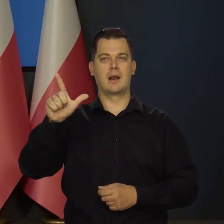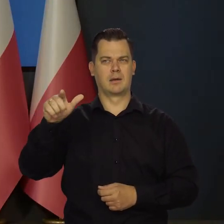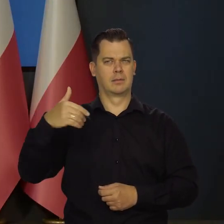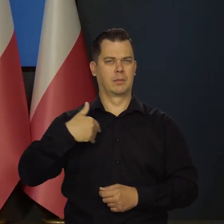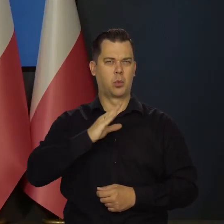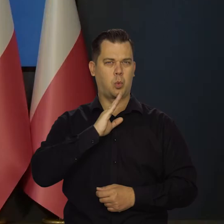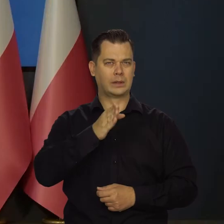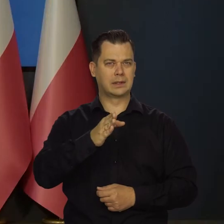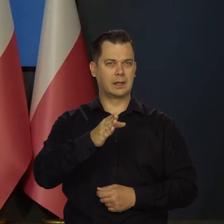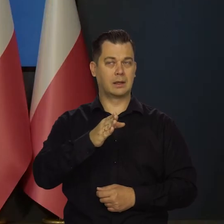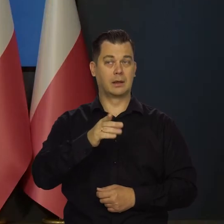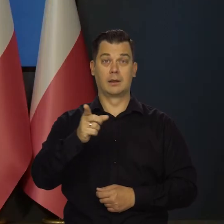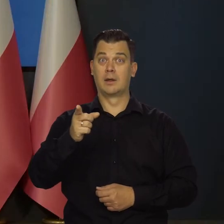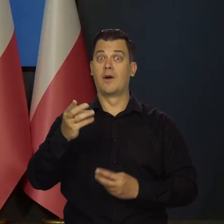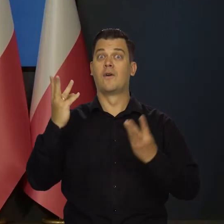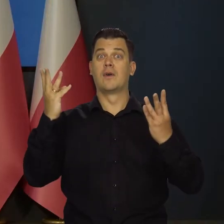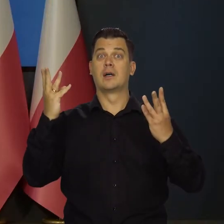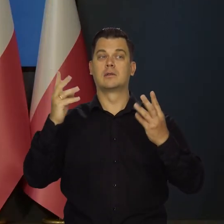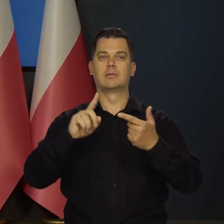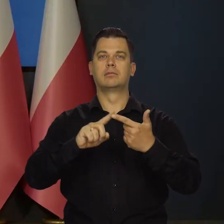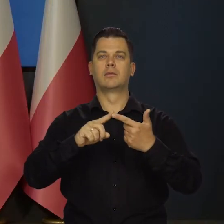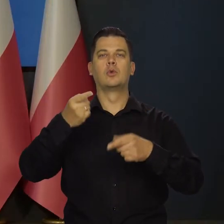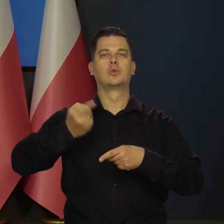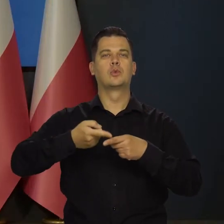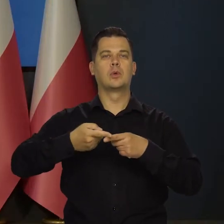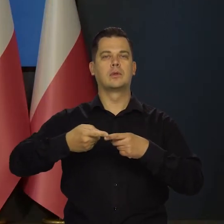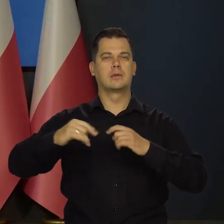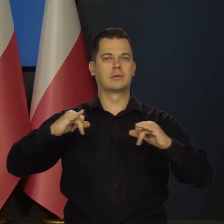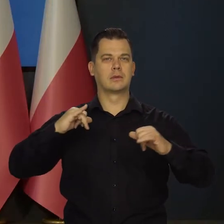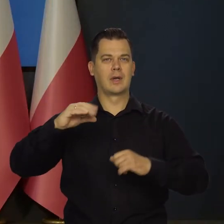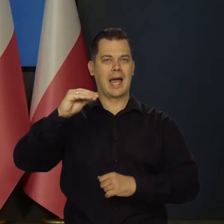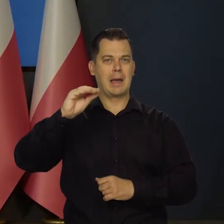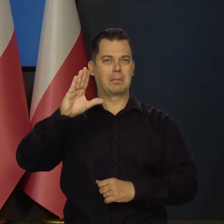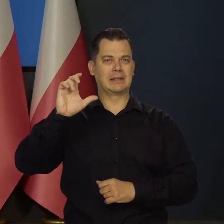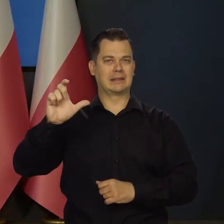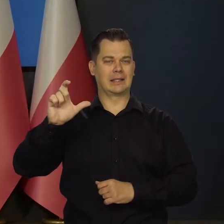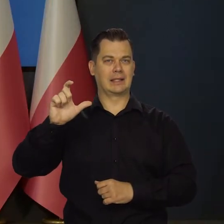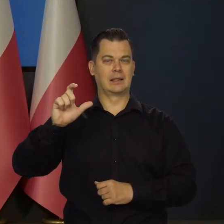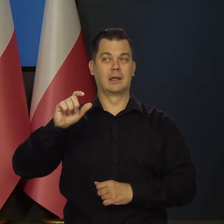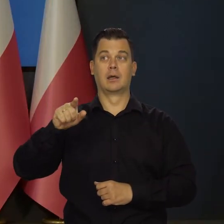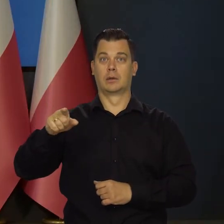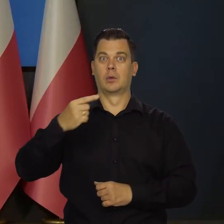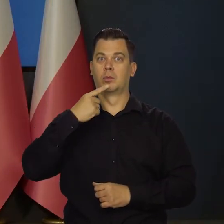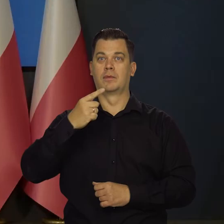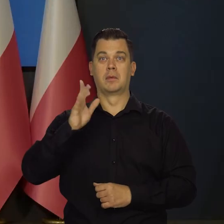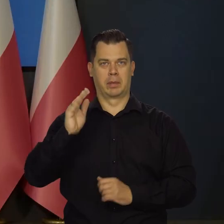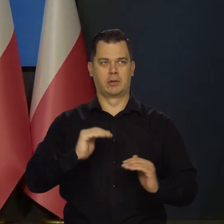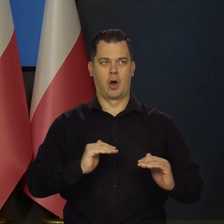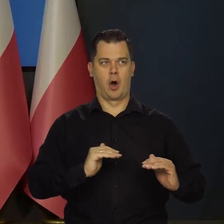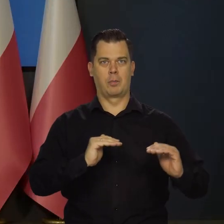być może jeszcze ważniejszej wypowiedzi członkini zarządu NBC Izabel Schnabel, która powiedziała, że EBC będzie podnosić stopy procentowe,